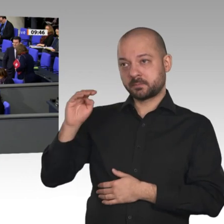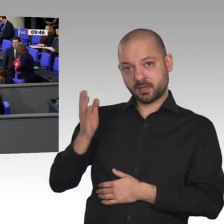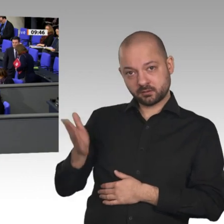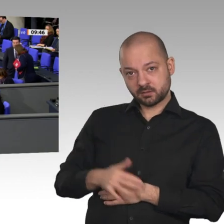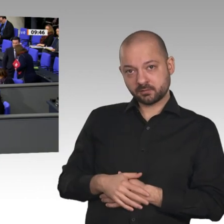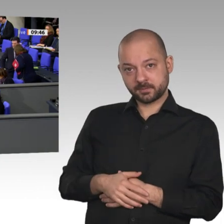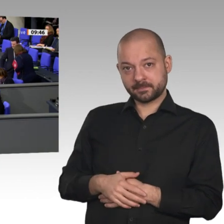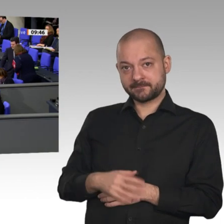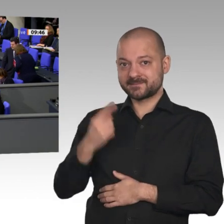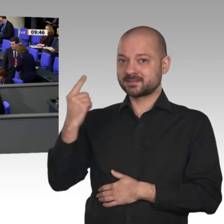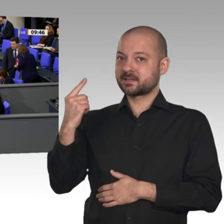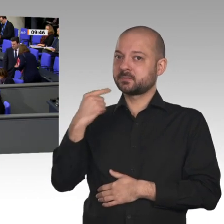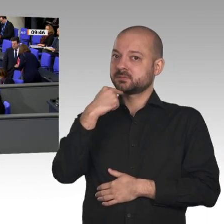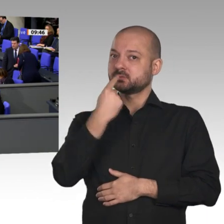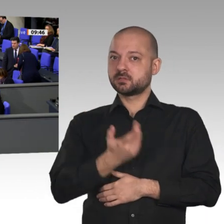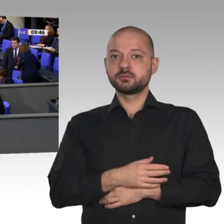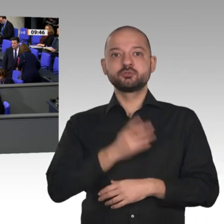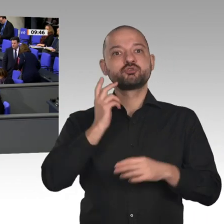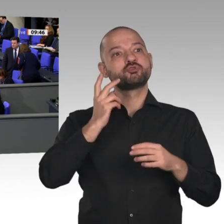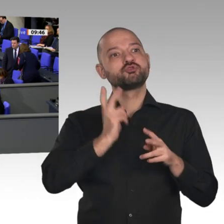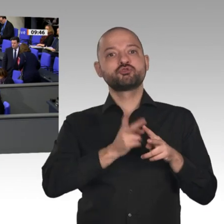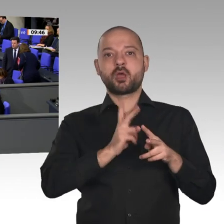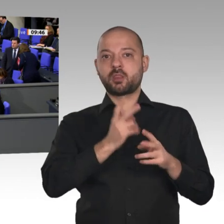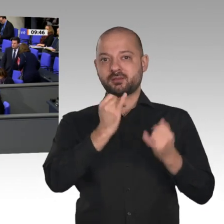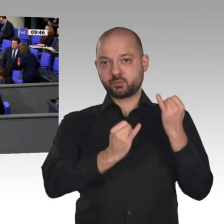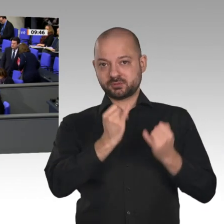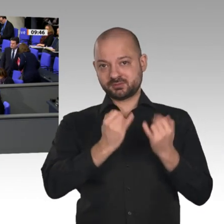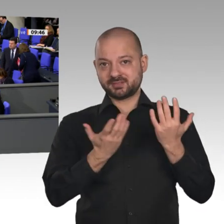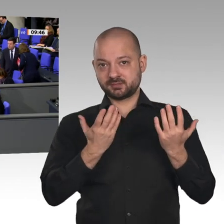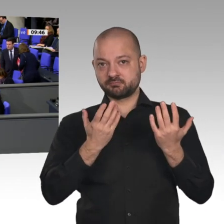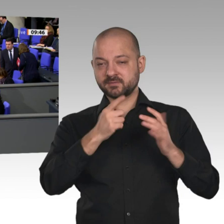thyssenkrupp oder Salzgitter auf eine klimaneutrale Stahlproduktion umstellen wollen, dann geht